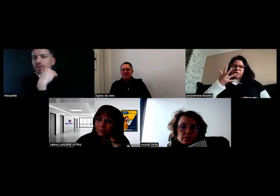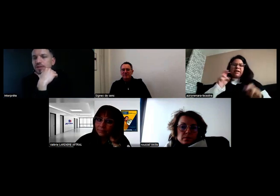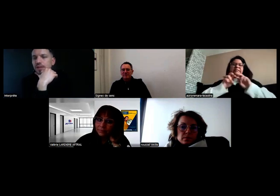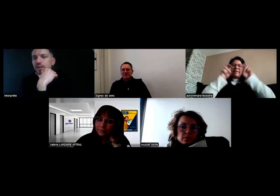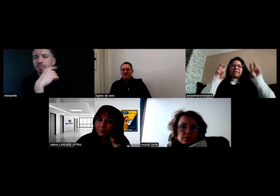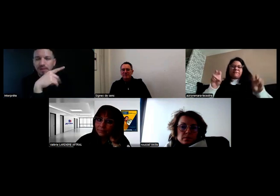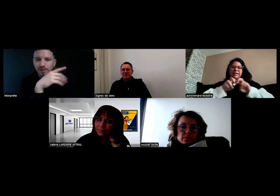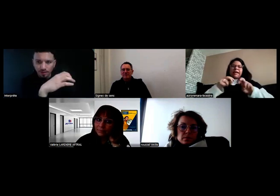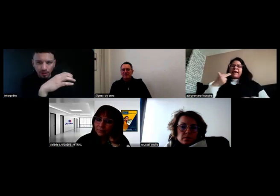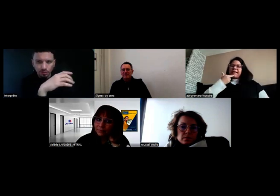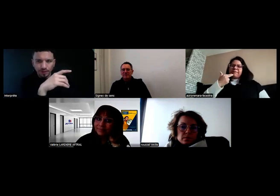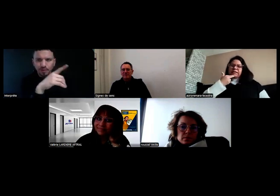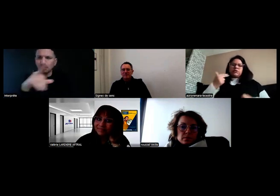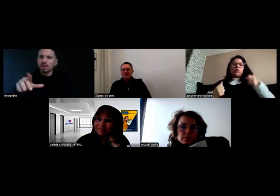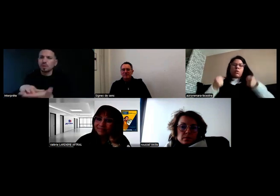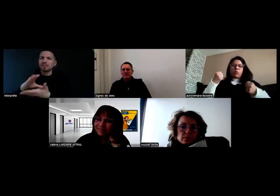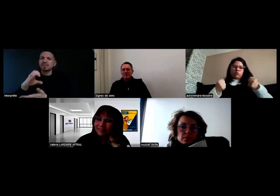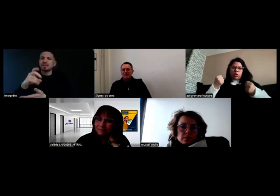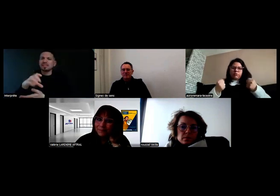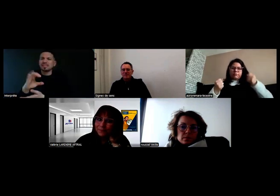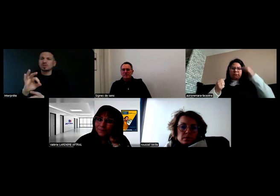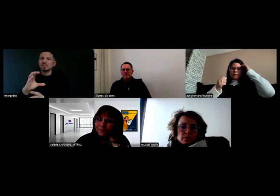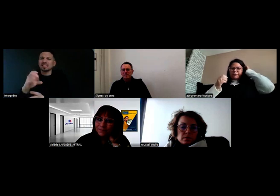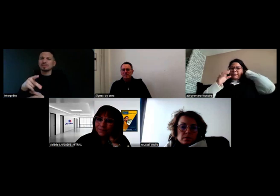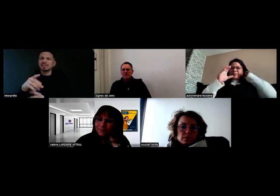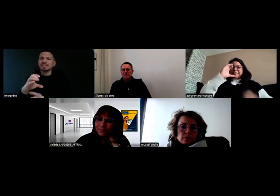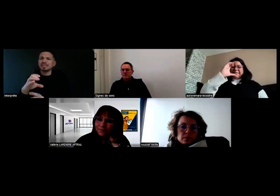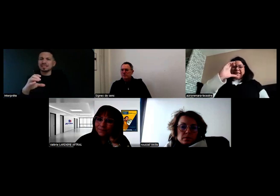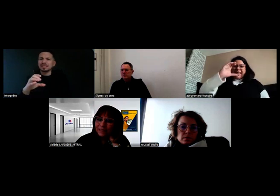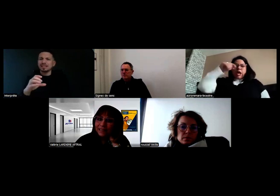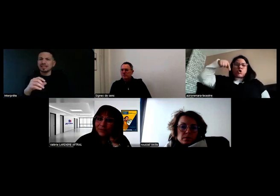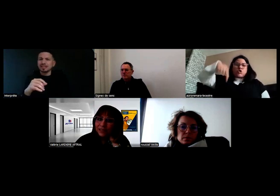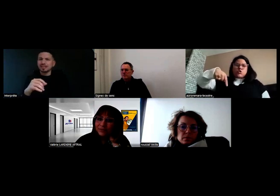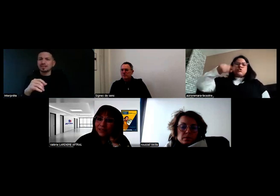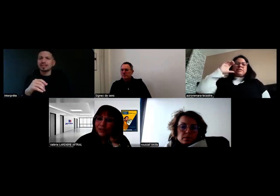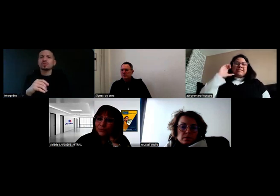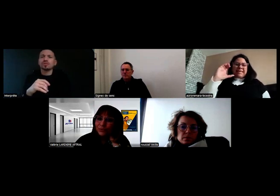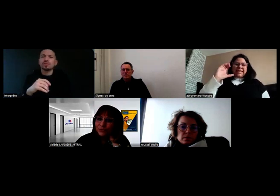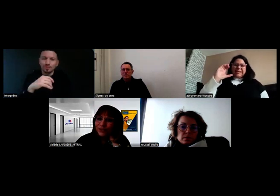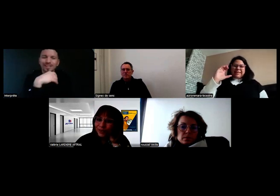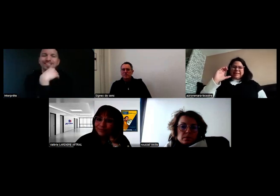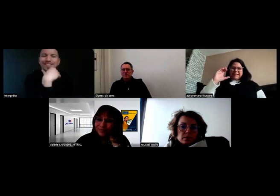Le CPC ? La Carte de Qualification du Conducteur.